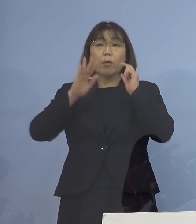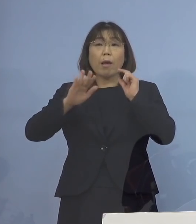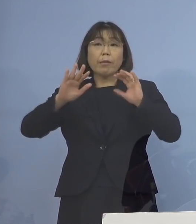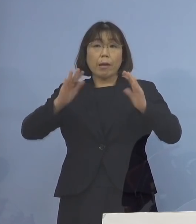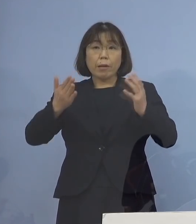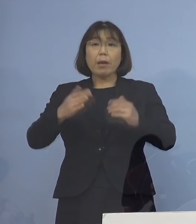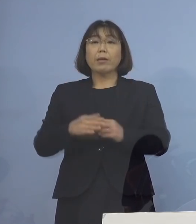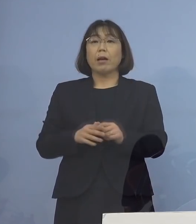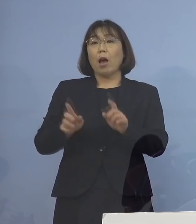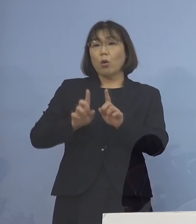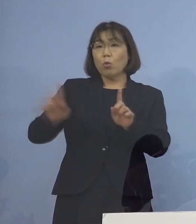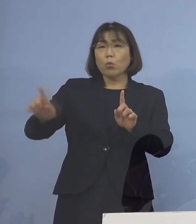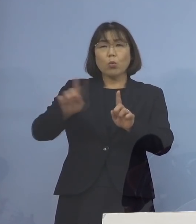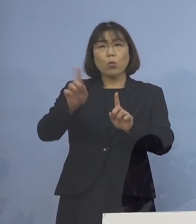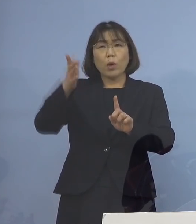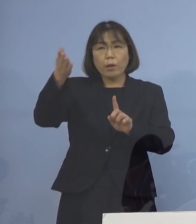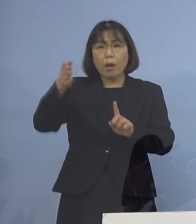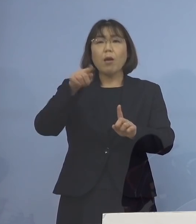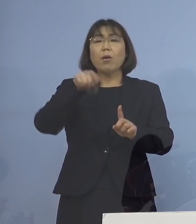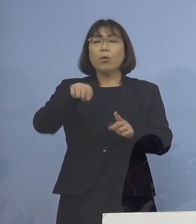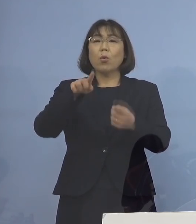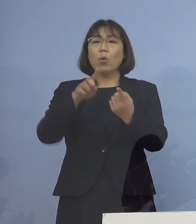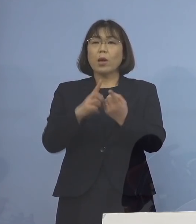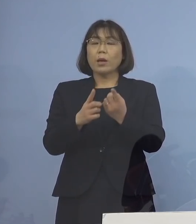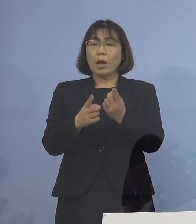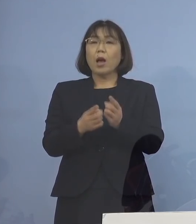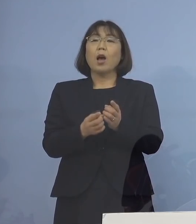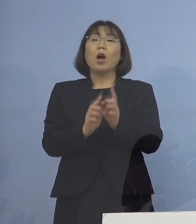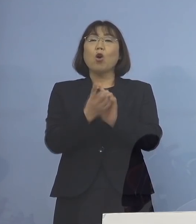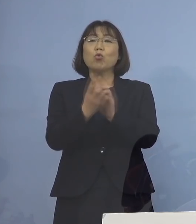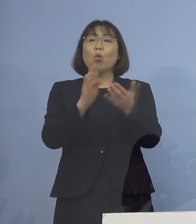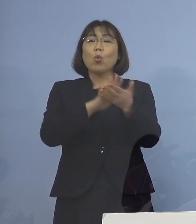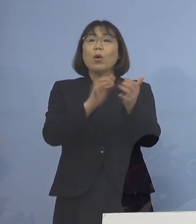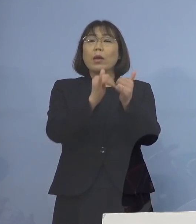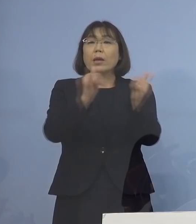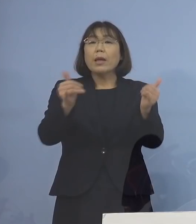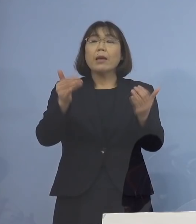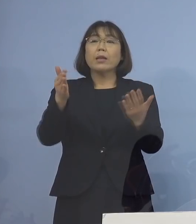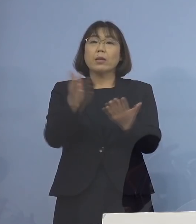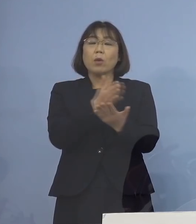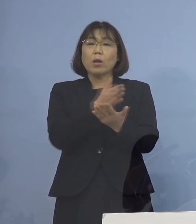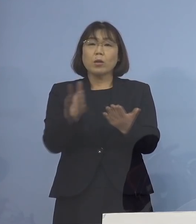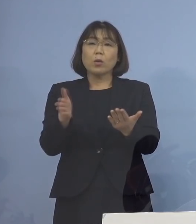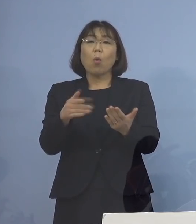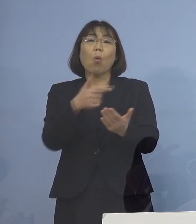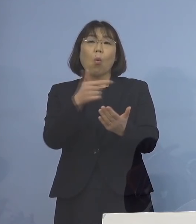こういったところが 実は濃厚接触者の大きな判定になる これまで例えば 「第4波」「第5波」で